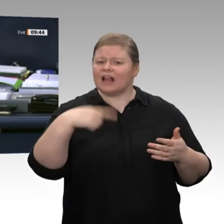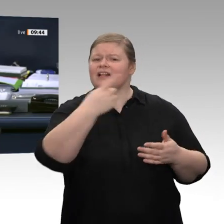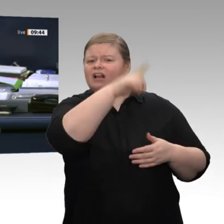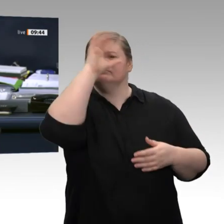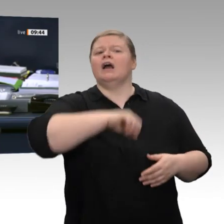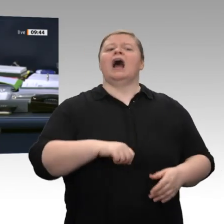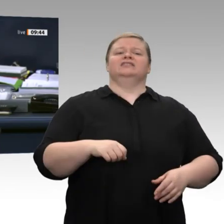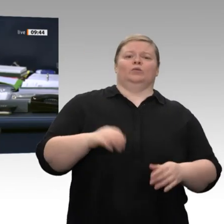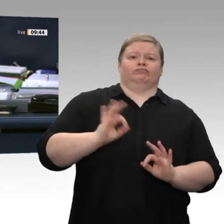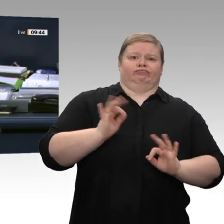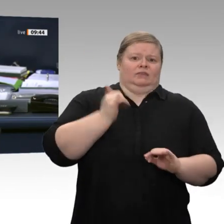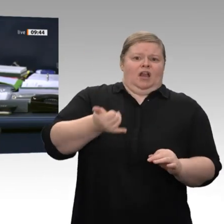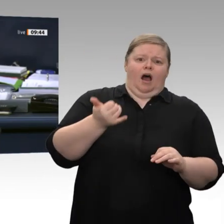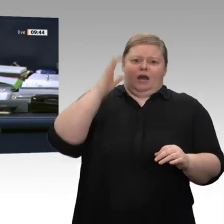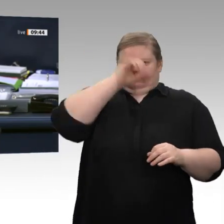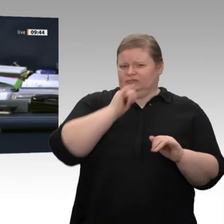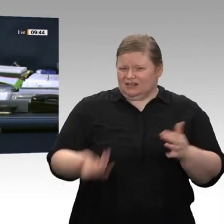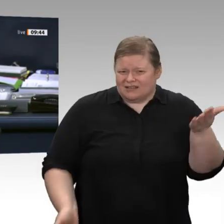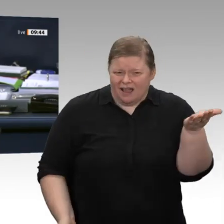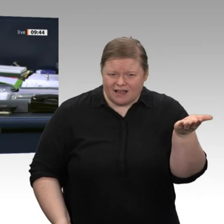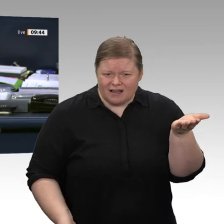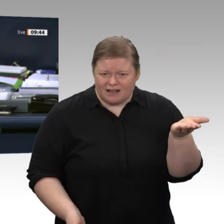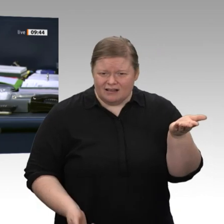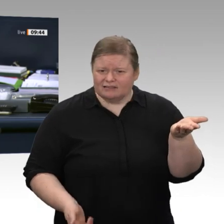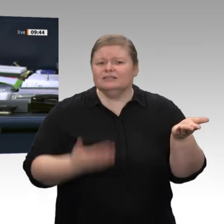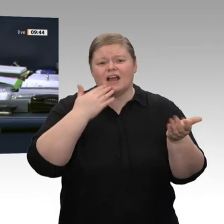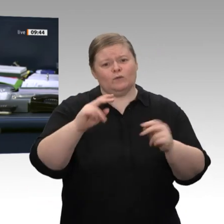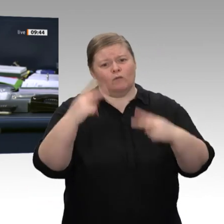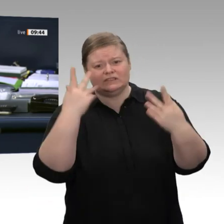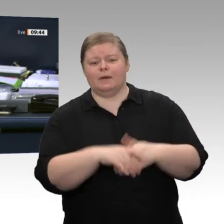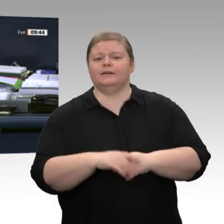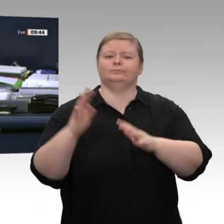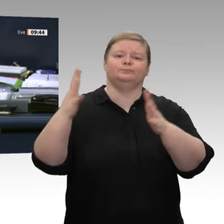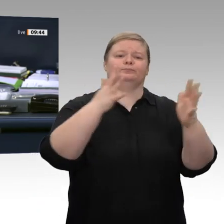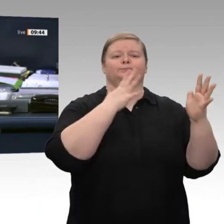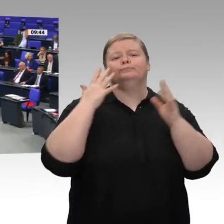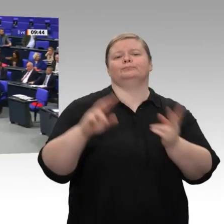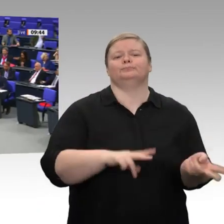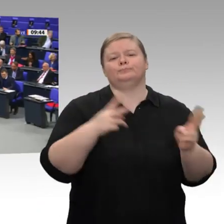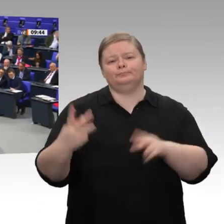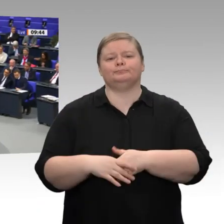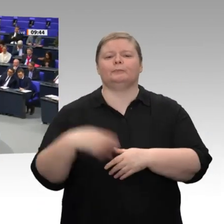Nächste Rednerin ist die Kollegin Katharina Dröge, Bündnis 90/Die Grünen.